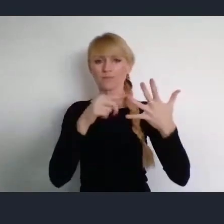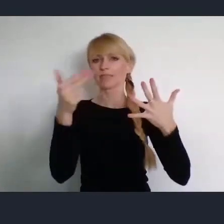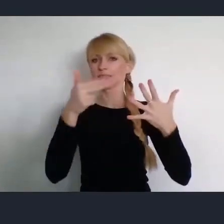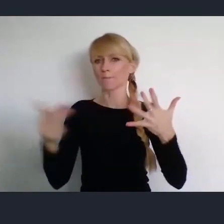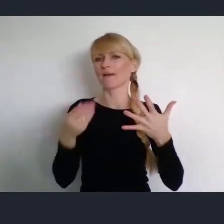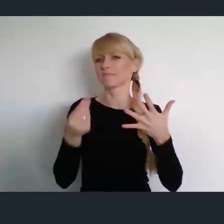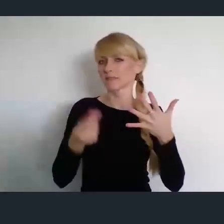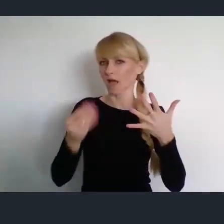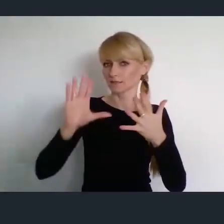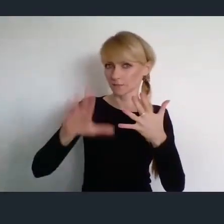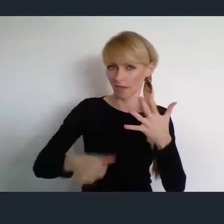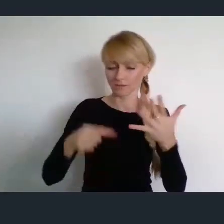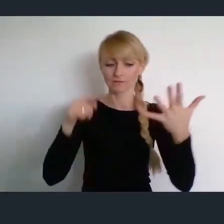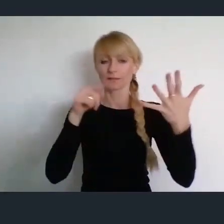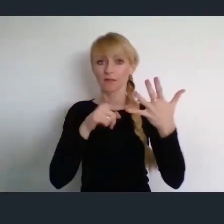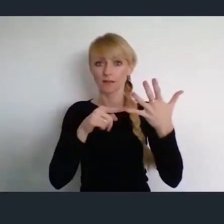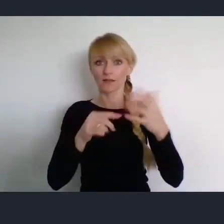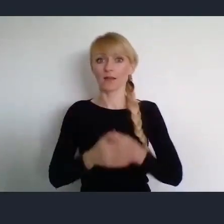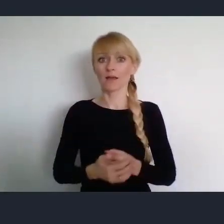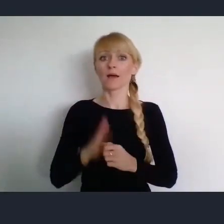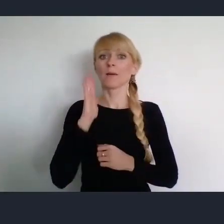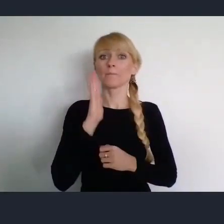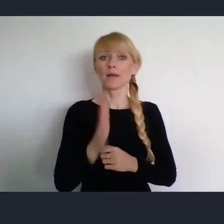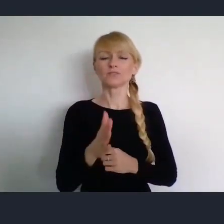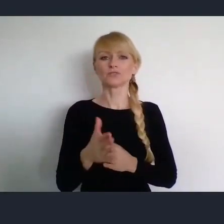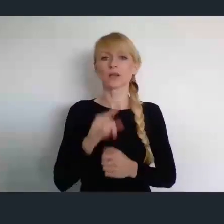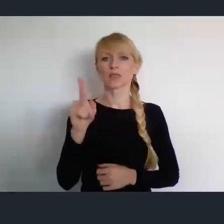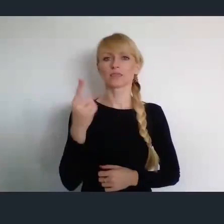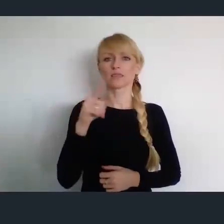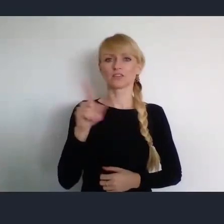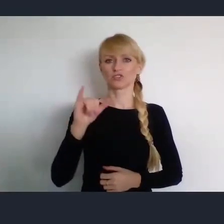I ostatnie szóste w Dzierżoniowie, już w czerwcu - 10 czerwca,